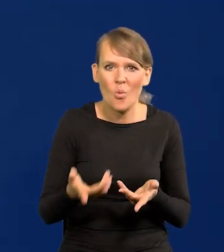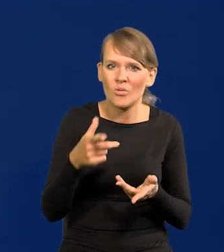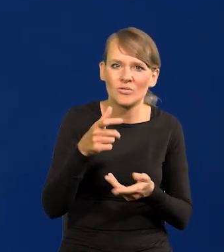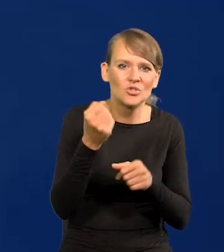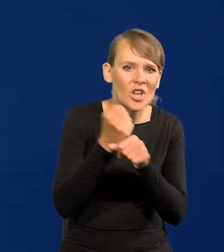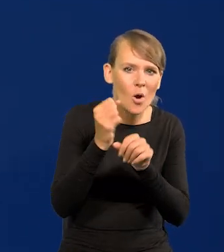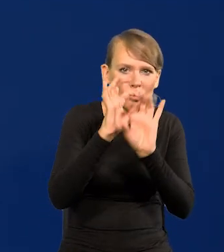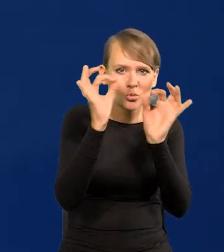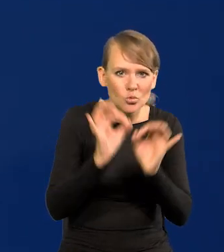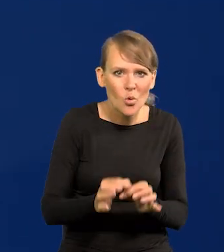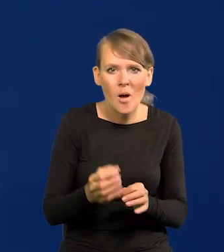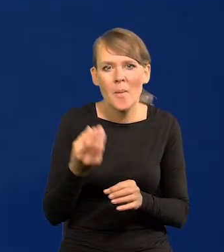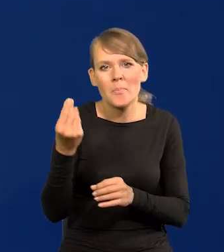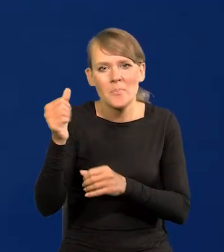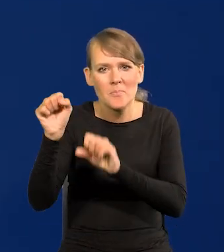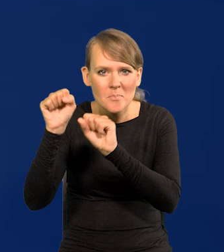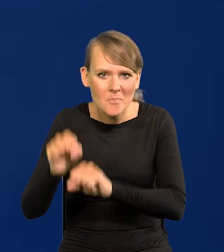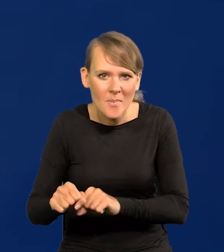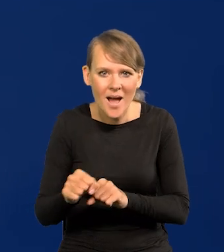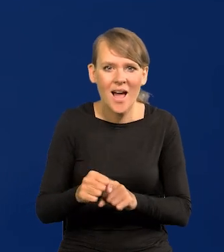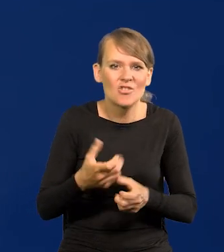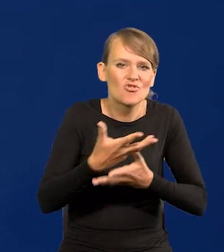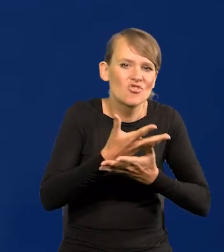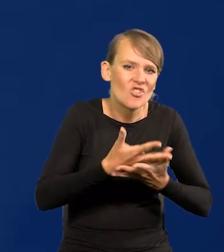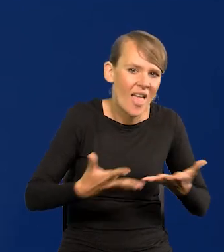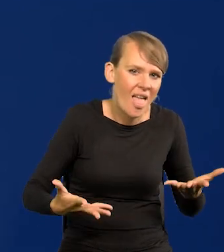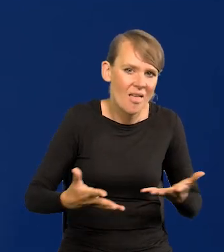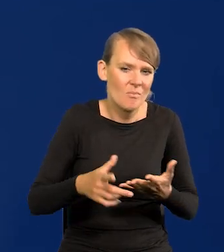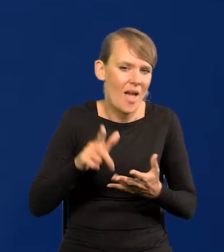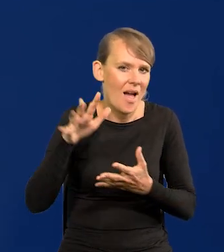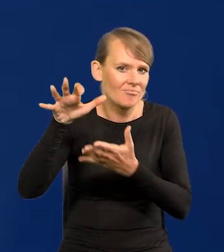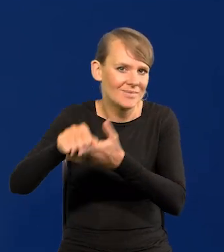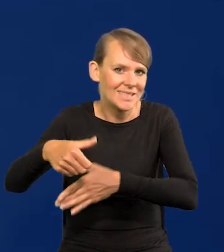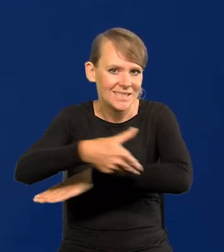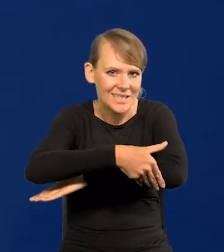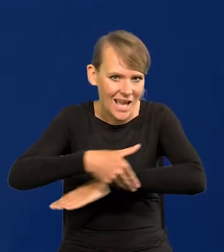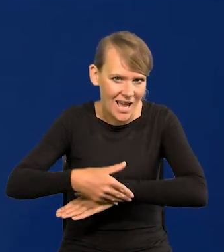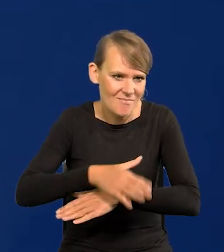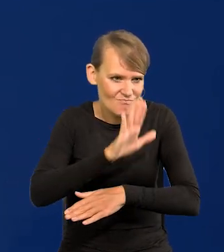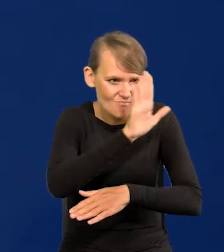lokat, posiadłości zagranicznych i tak dalej, i tak dalej. Tego Polacy nie będą mieli. Dlaczego?